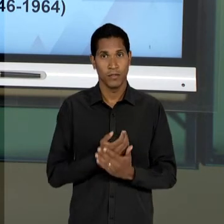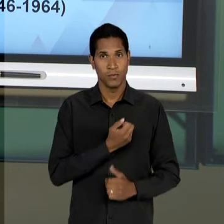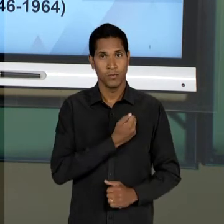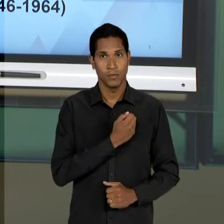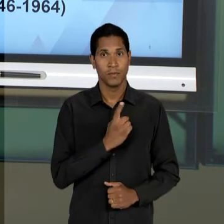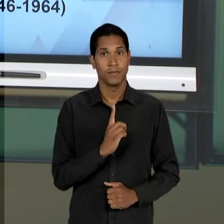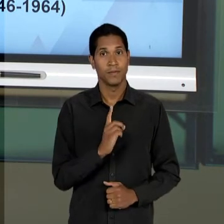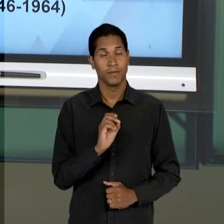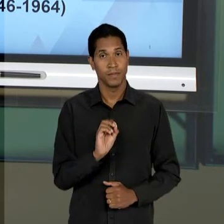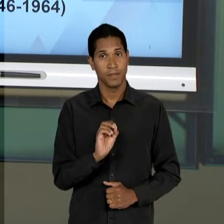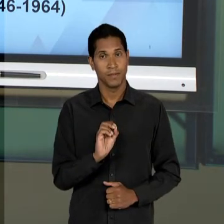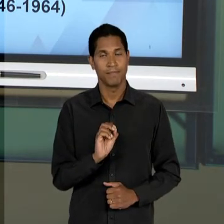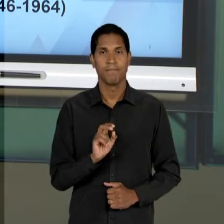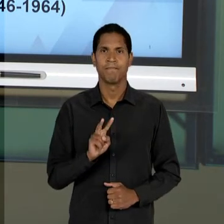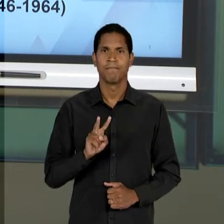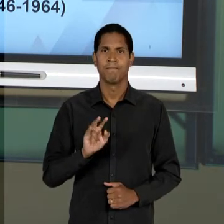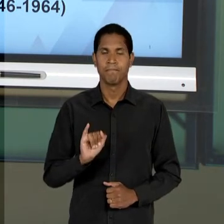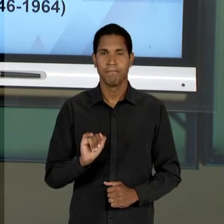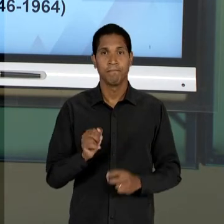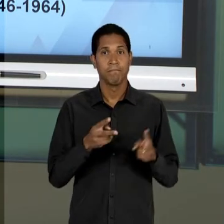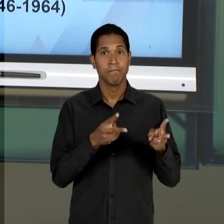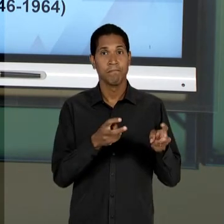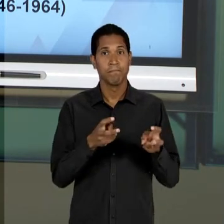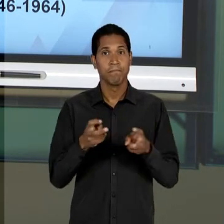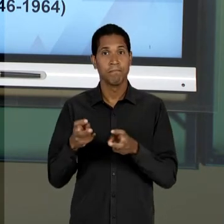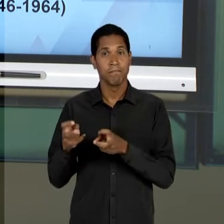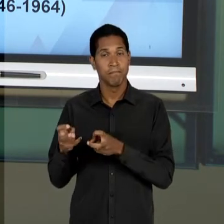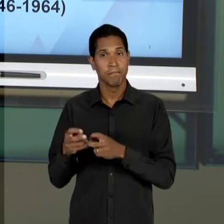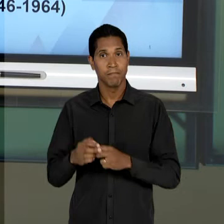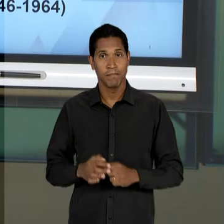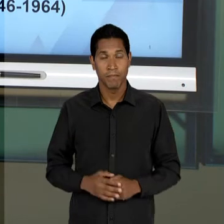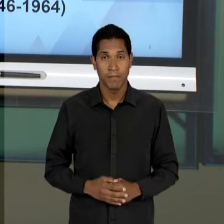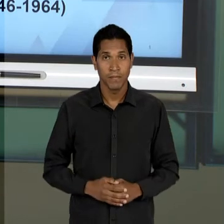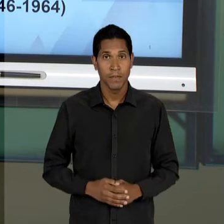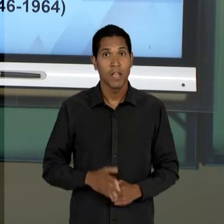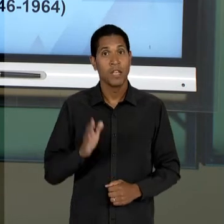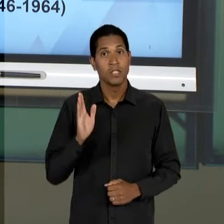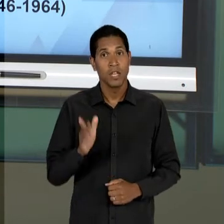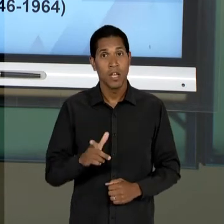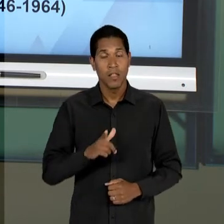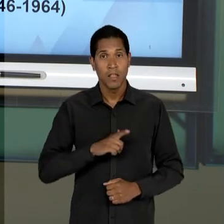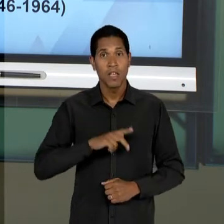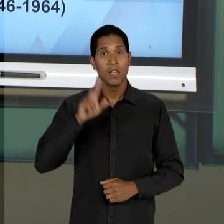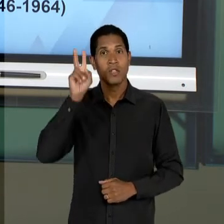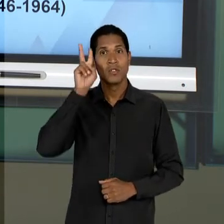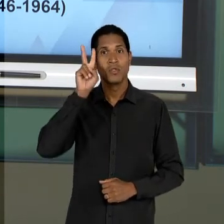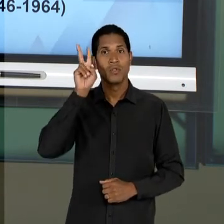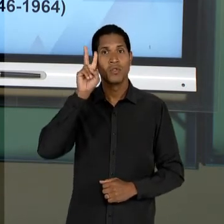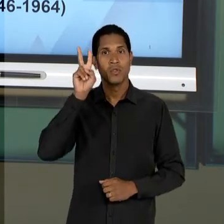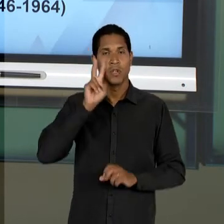EMBORA, DE UMA CERTA FORMA, TODOS OS PERÍODOS DA HISTÓRIA DA NOSSA EDUCAÇÃO ESTEJAM